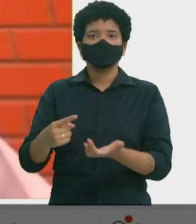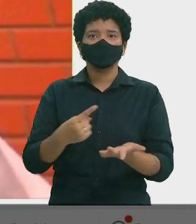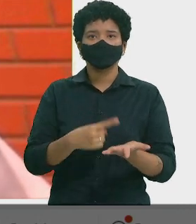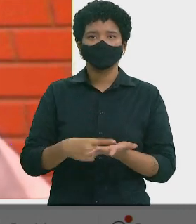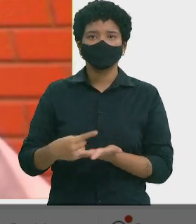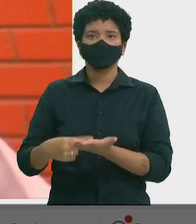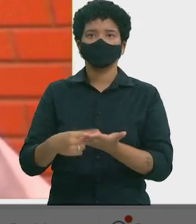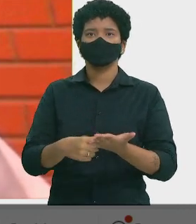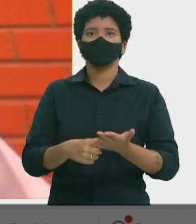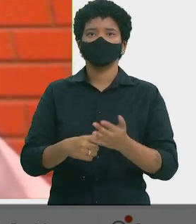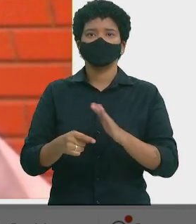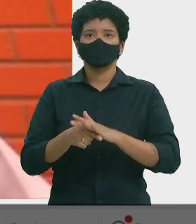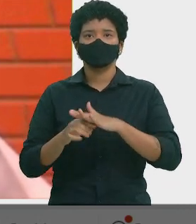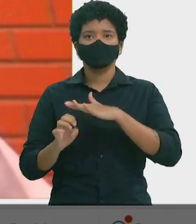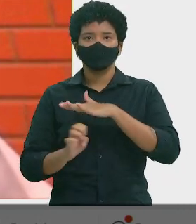João de Deus - Dep. Estadual (PT)